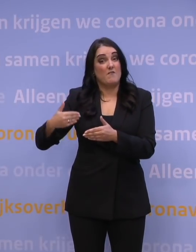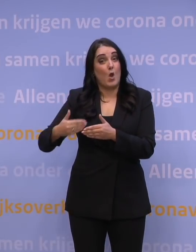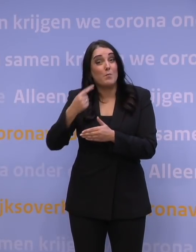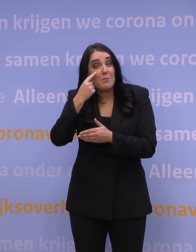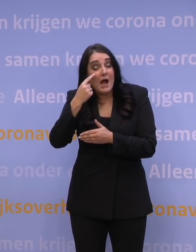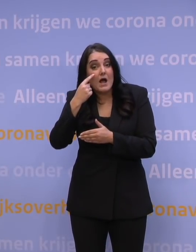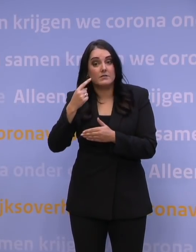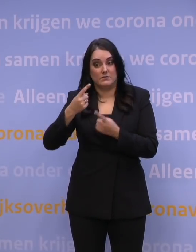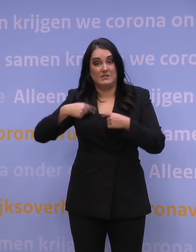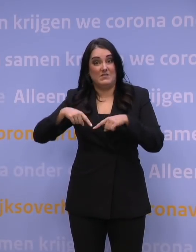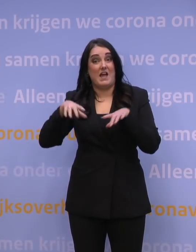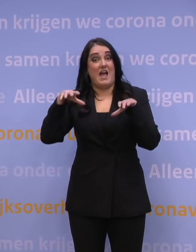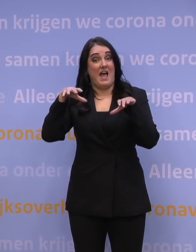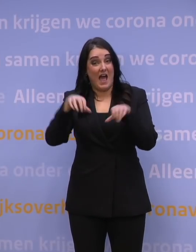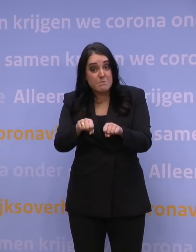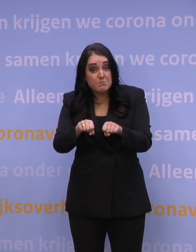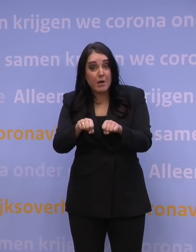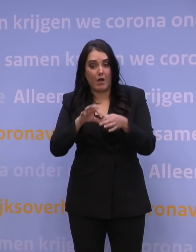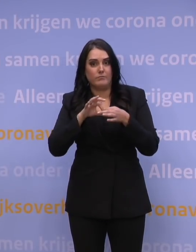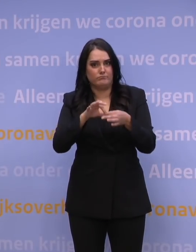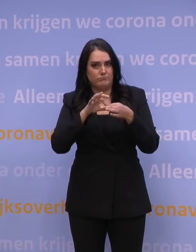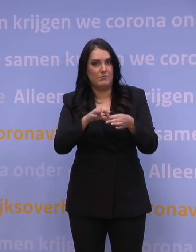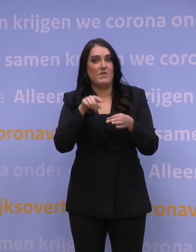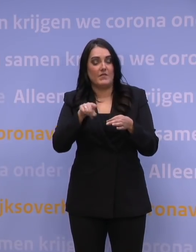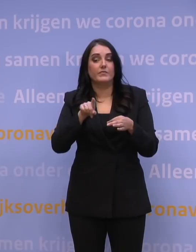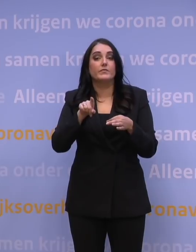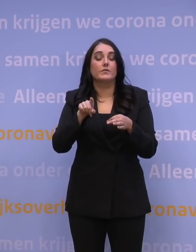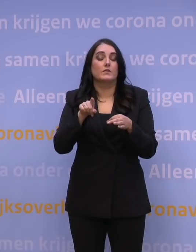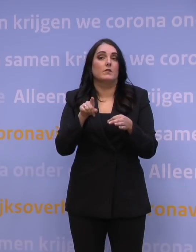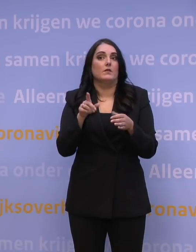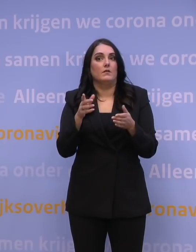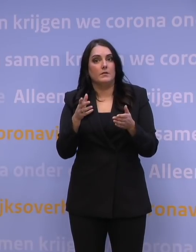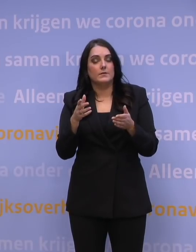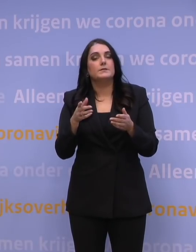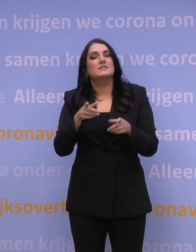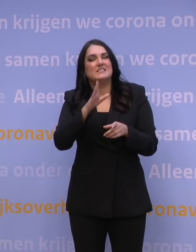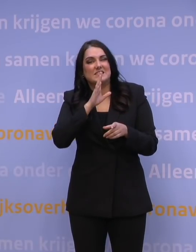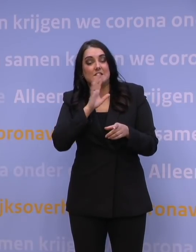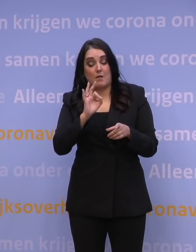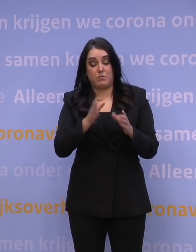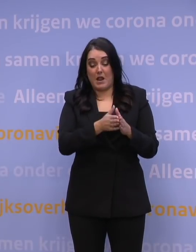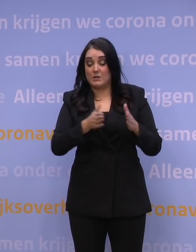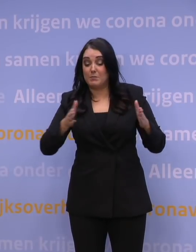hebben wij onze aanpak ontwikkeld op basis van de aanname dat in een bepaalde periode eigenlijk iedereen die niet gevaccineerd was,